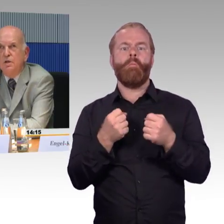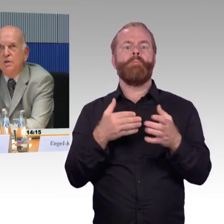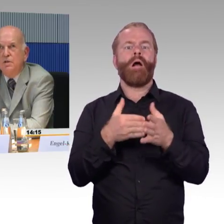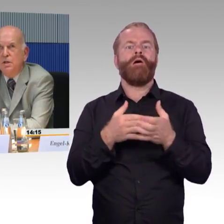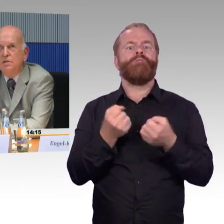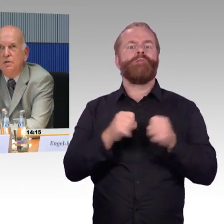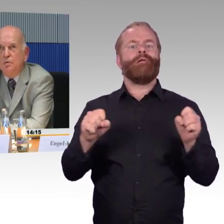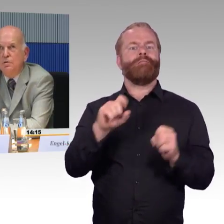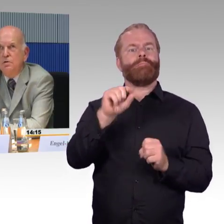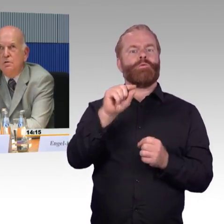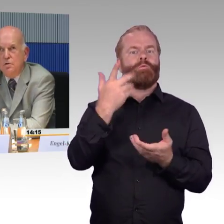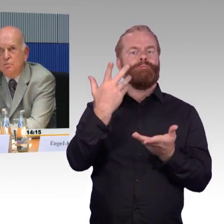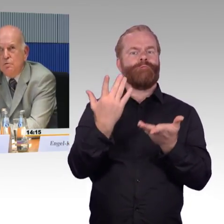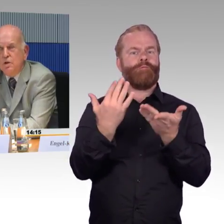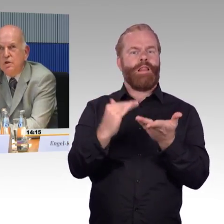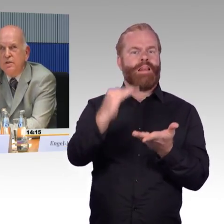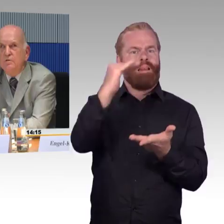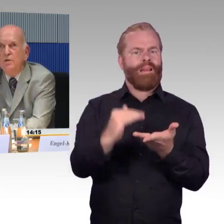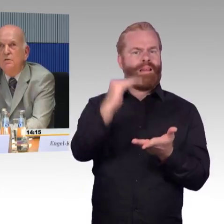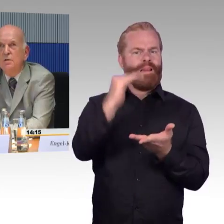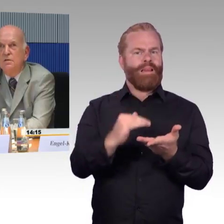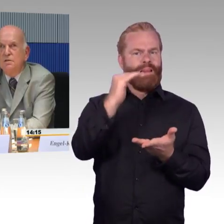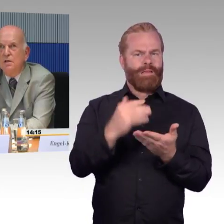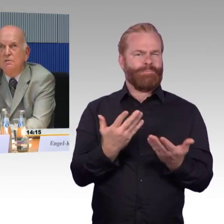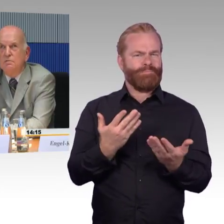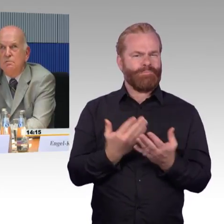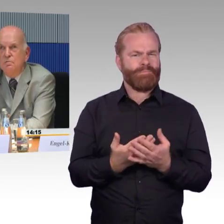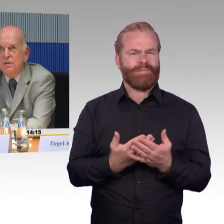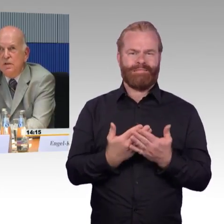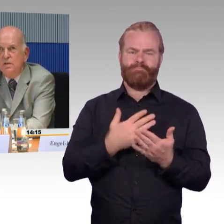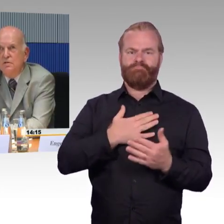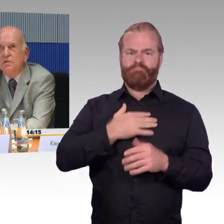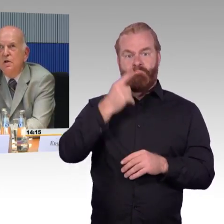Sie sagt Ihnen ja auch nicht, ob das gut oder schlecht ist, sondern sie sagt Ihnen, was drin ist.